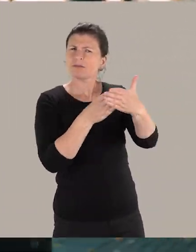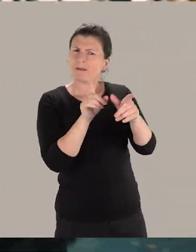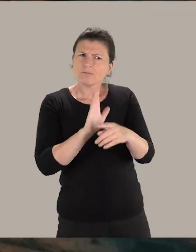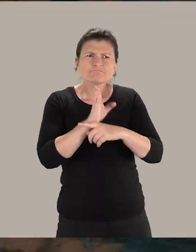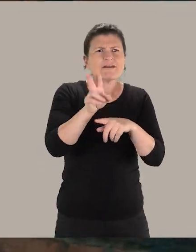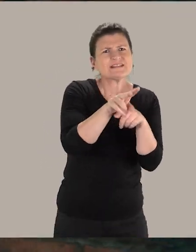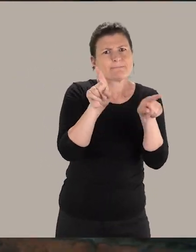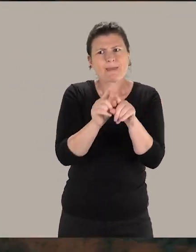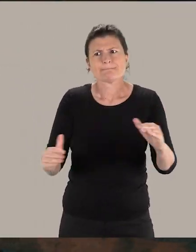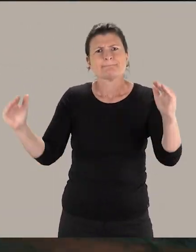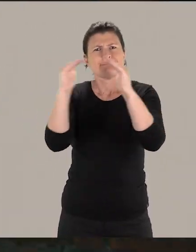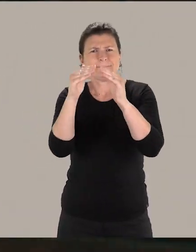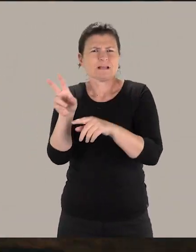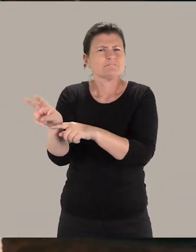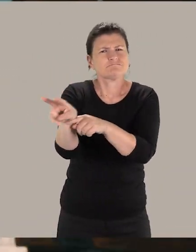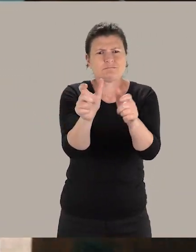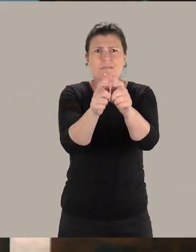aux bâtiments et à leurs collections.